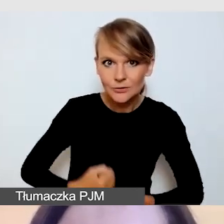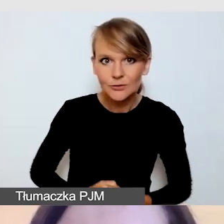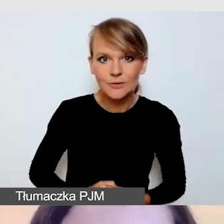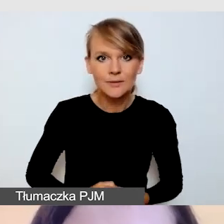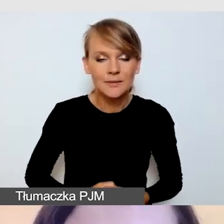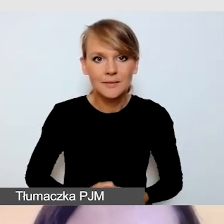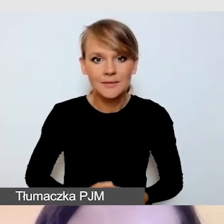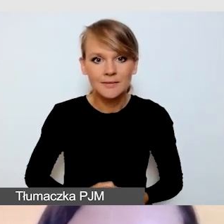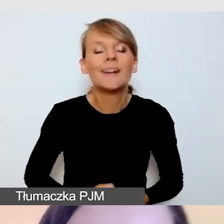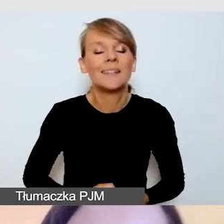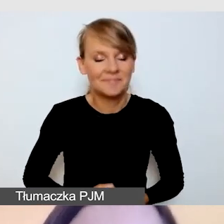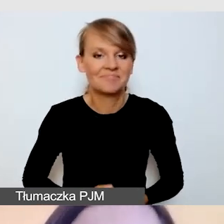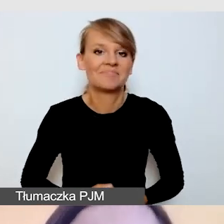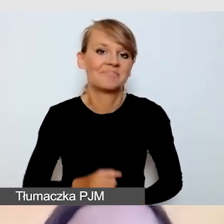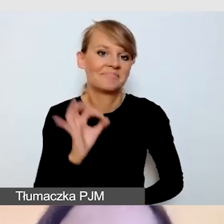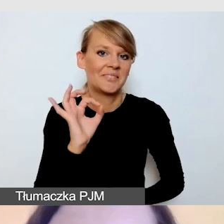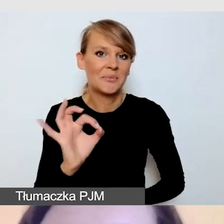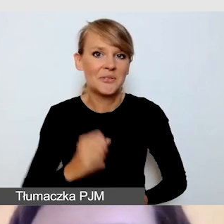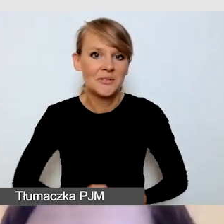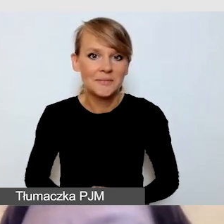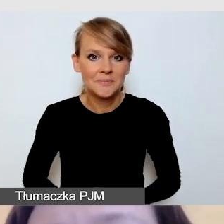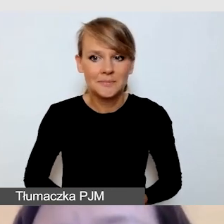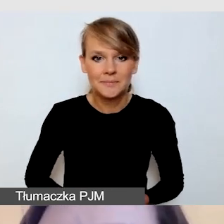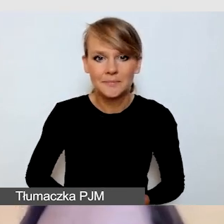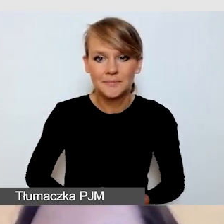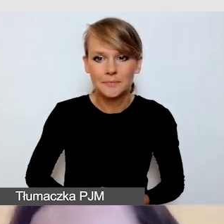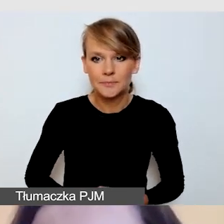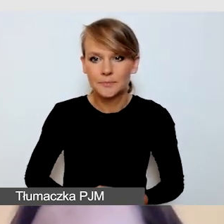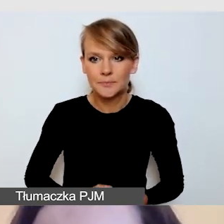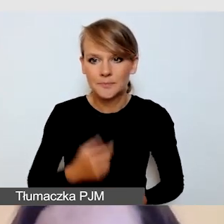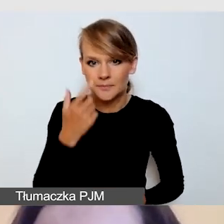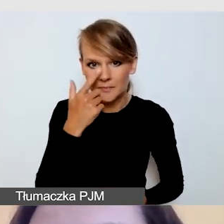Doskonale. Będą się dzielić różnymi doświadczeniami